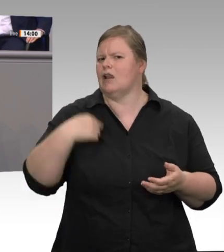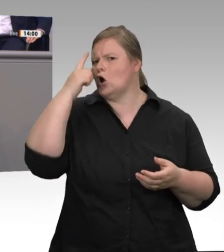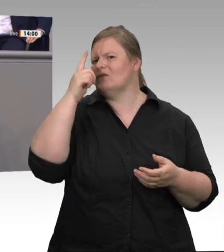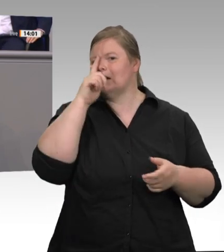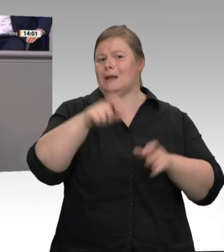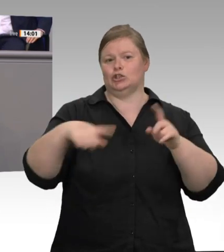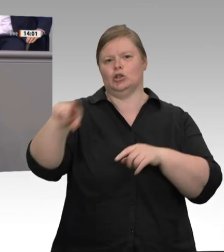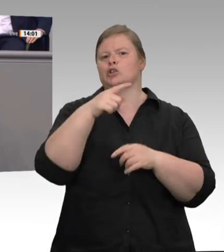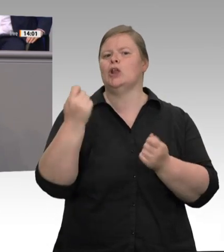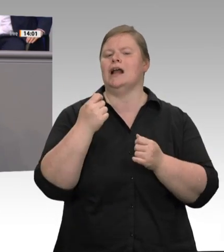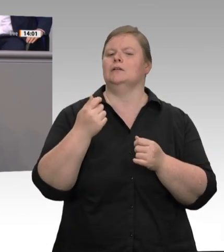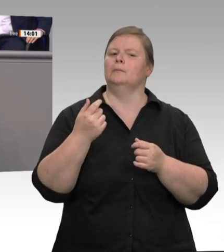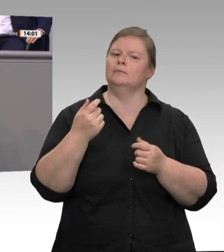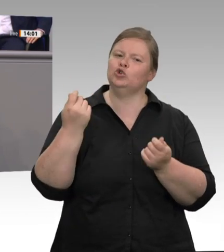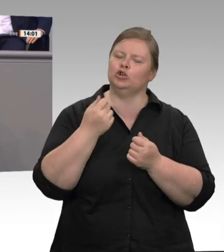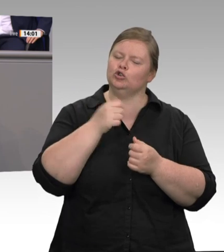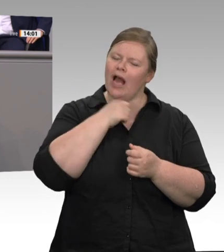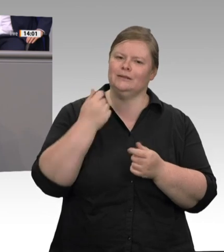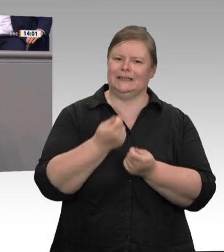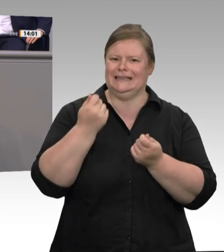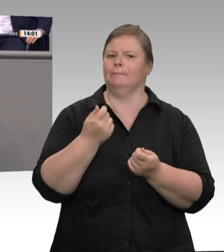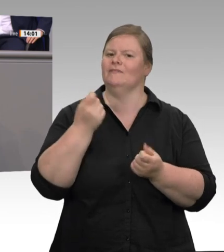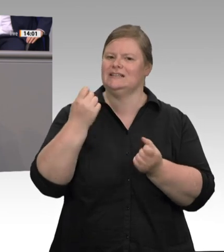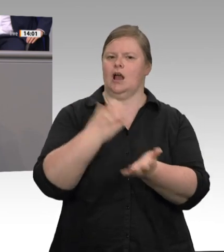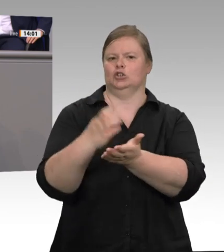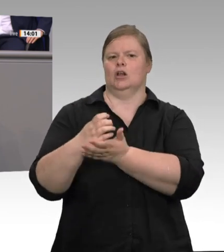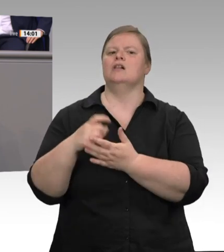Dann werden sie sich mal einer Gewerkschaft anschließen. Dann werden sie einen Betriebsrat